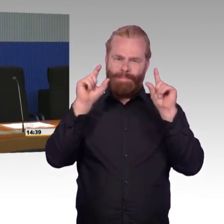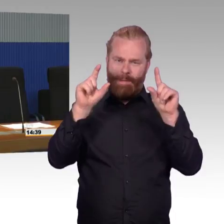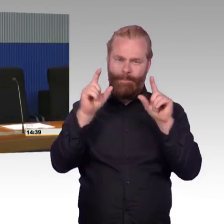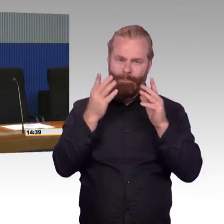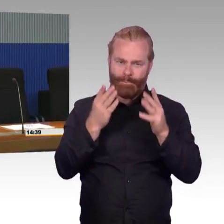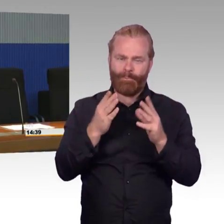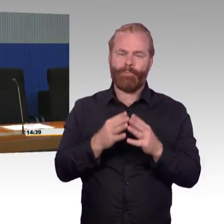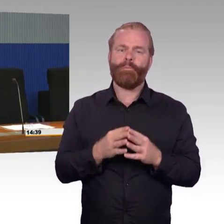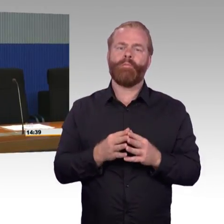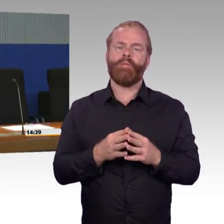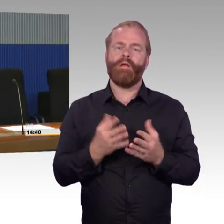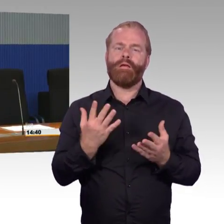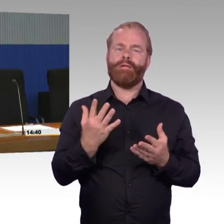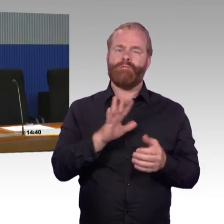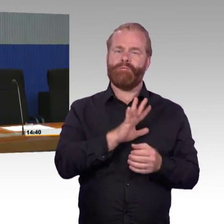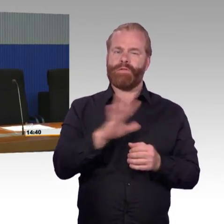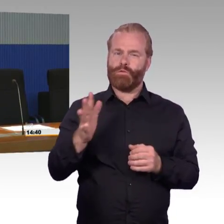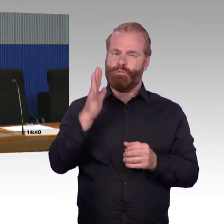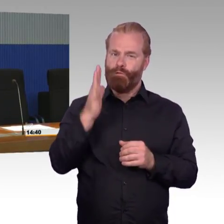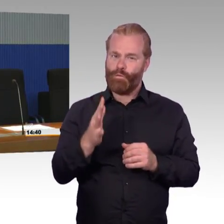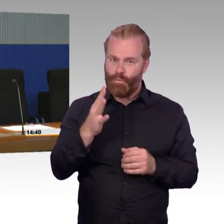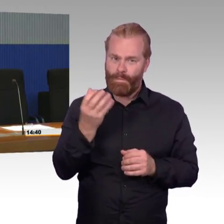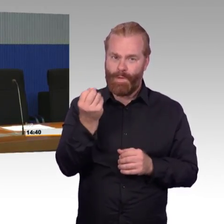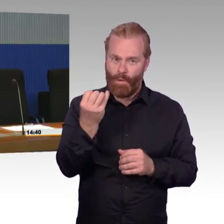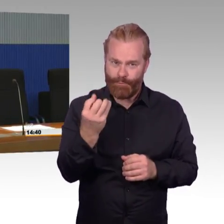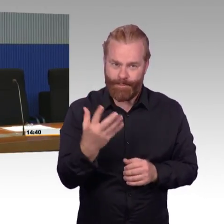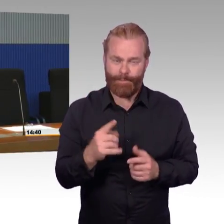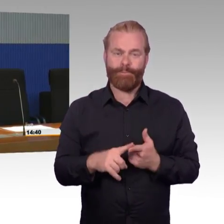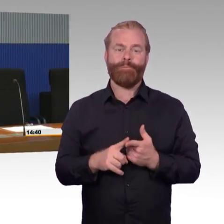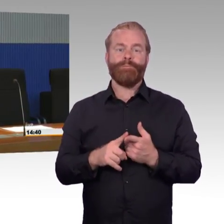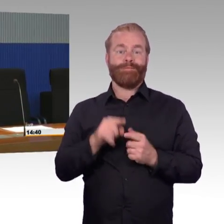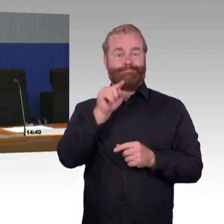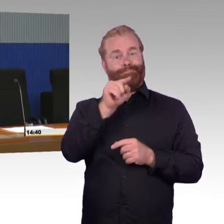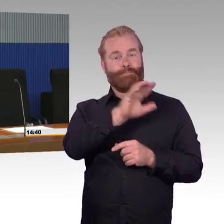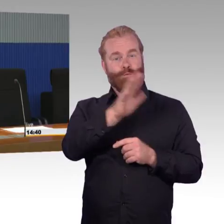(Rednerwechsel) Danke, ich tu mein Bestes.